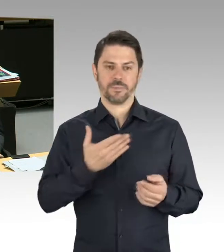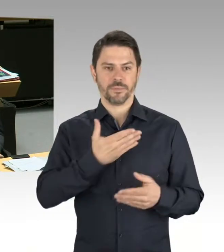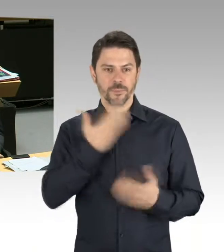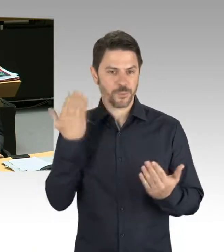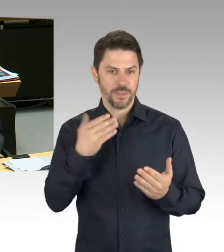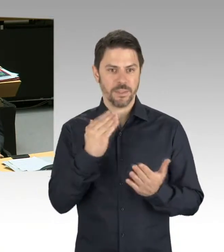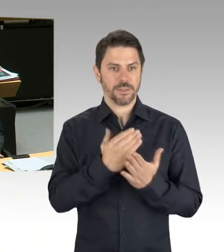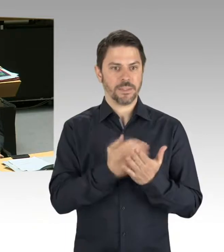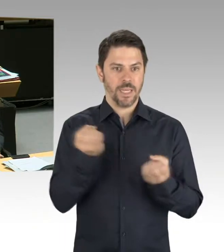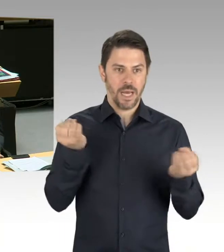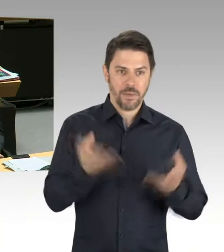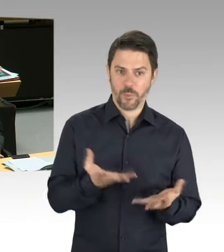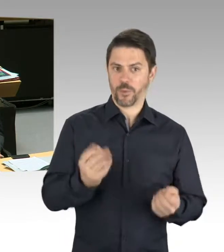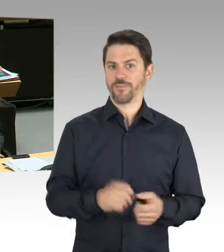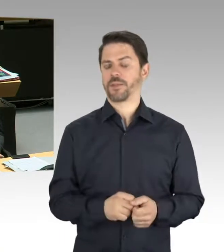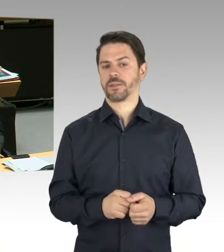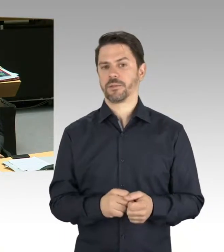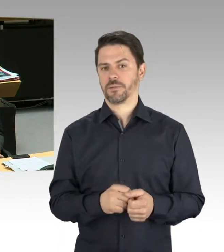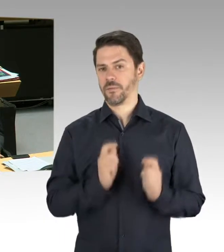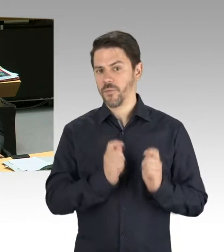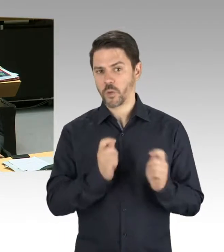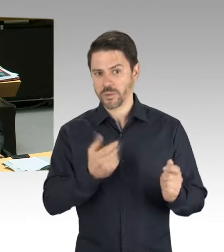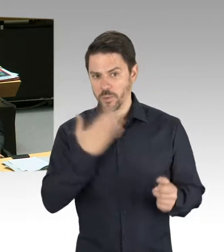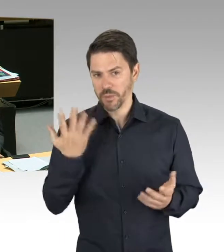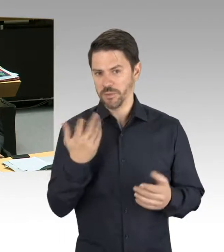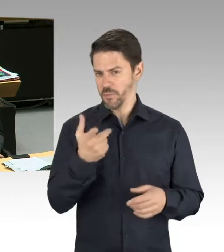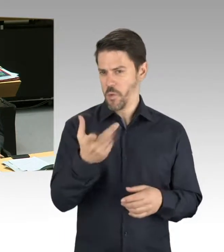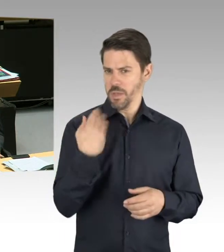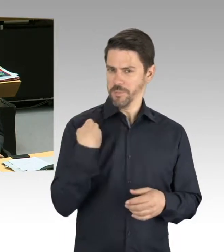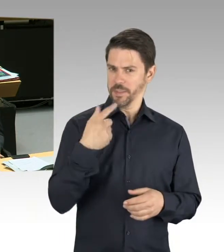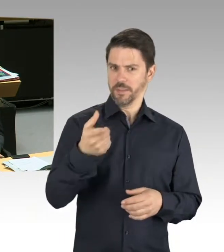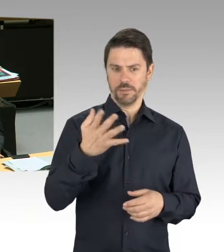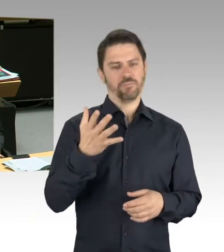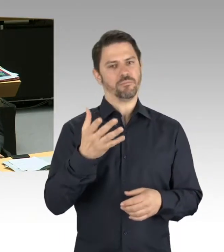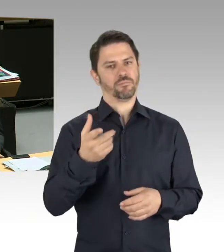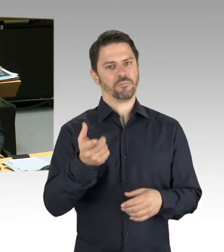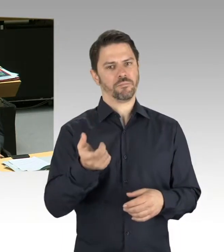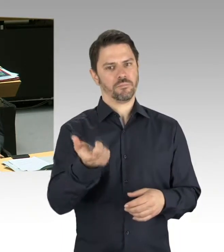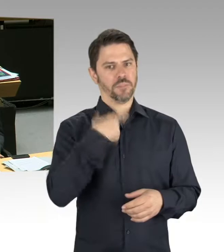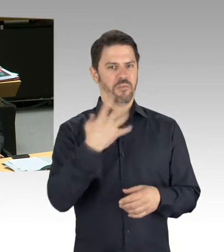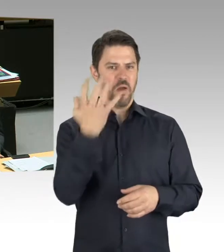Insofern kann ich Ihnen nur sagen, dass wir leider nichts vorliegen haben und Ihre Frage da ins Leere läuft.